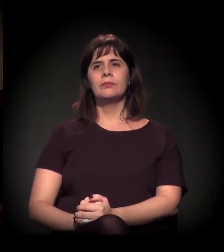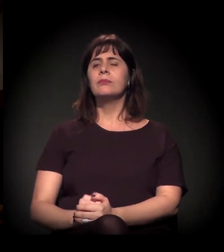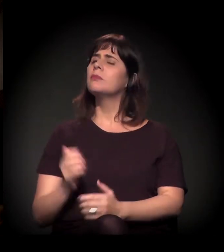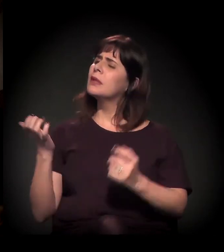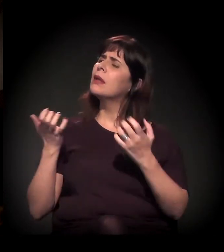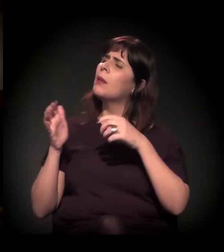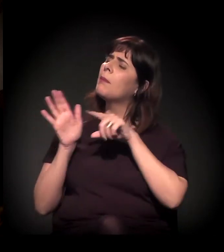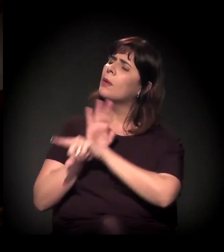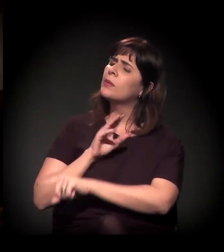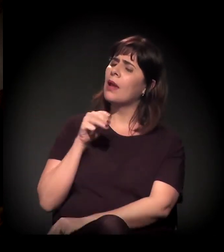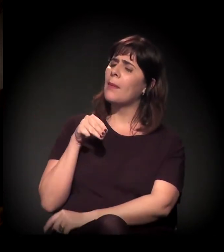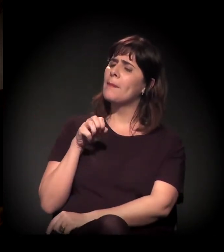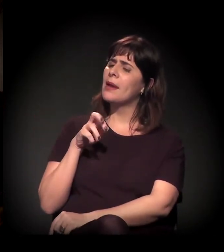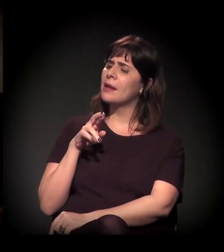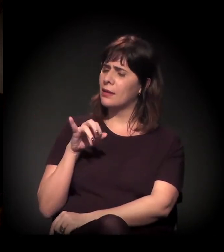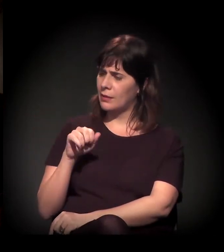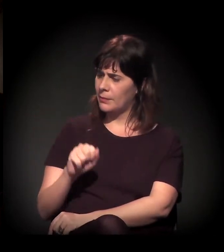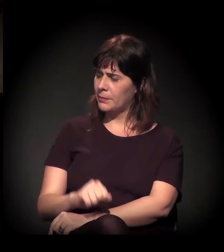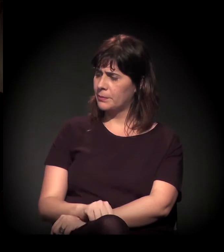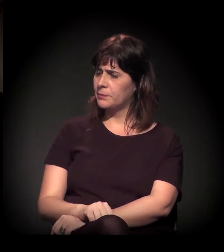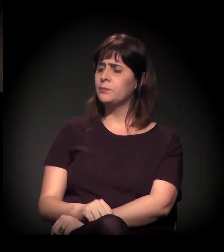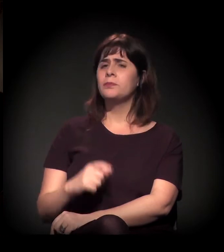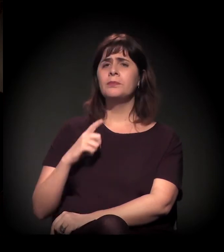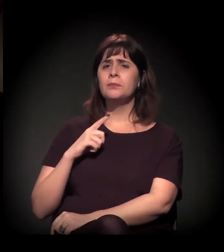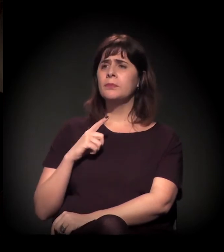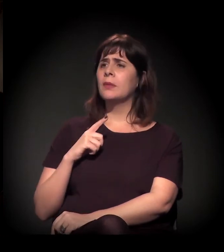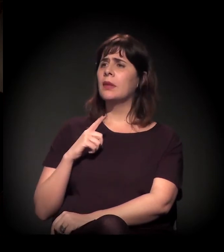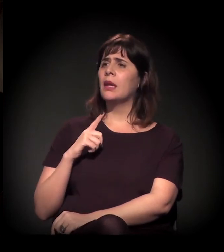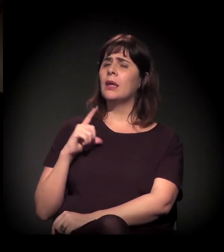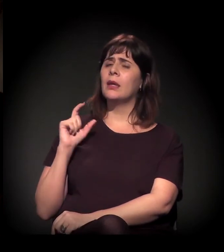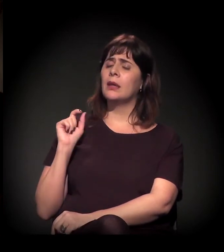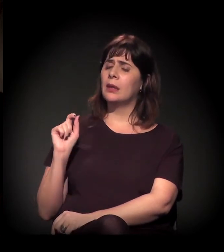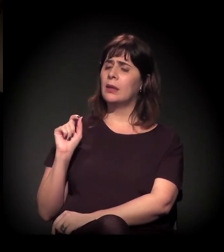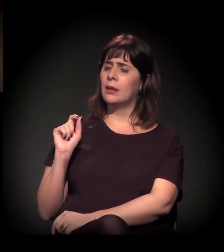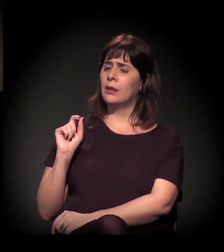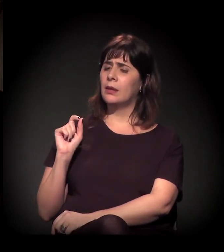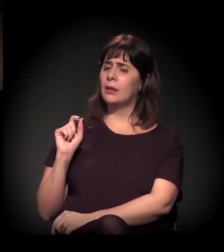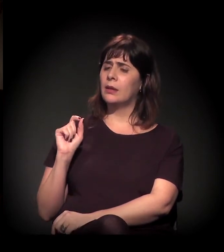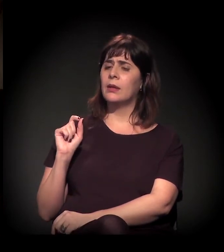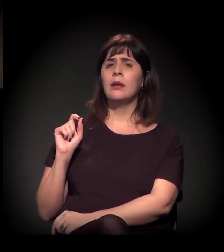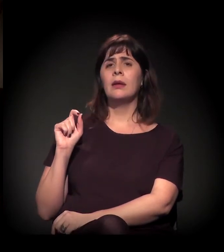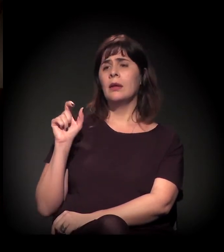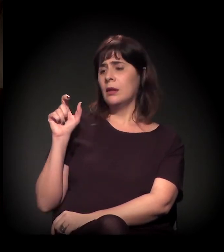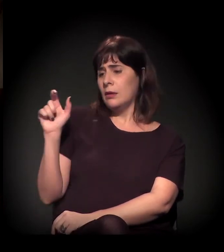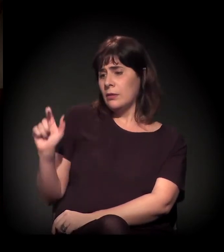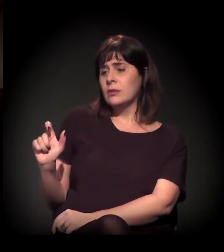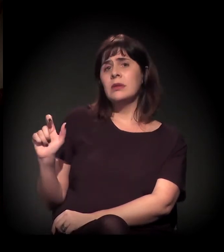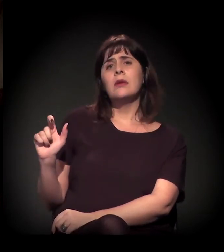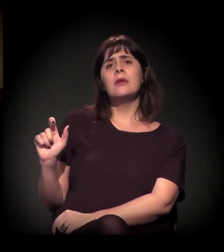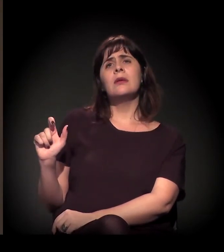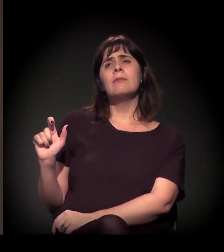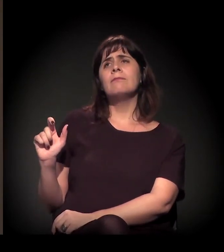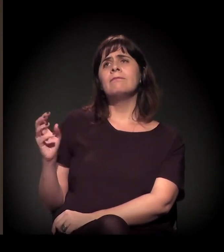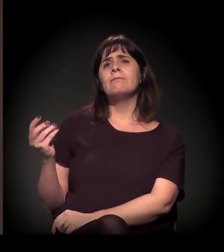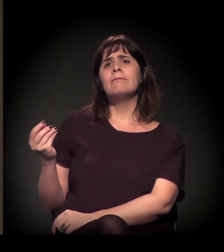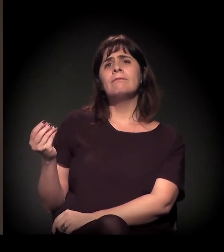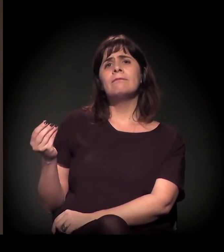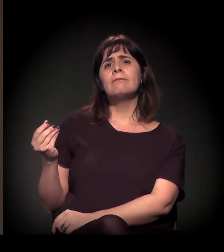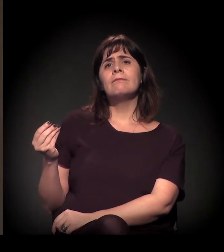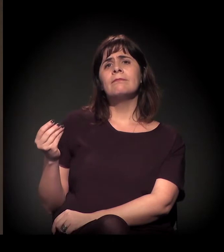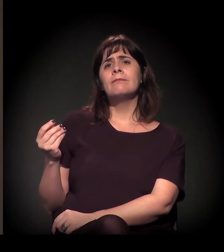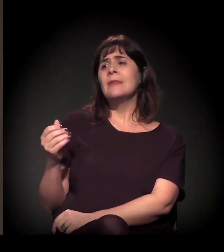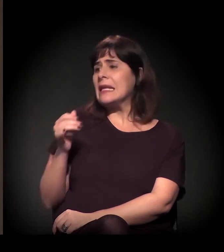Você tem um caso muito atípico de ressignificação de um espaço físico,